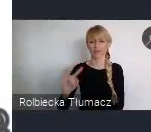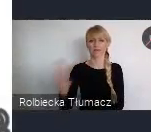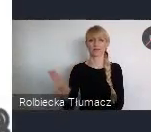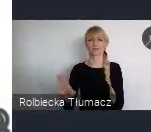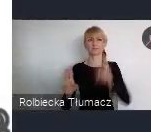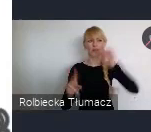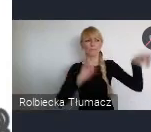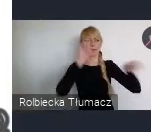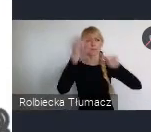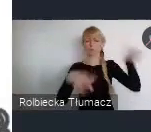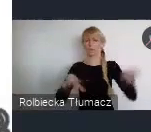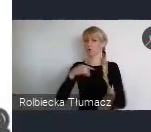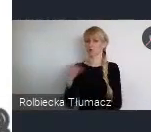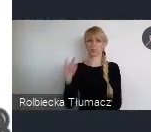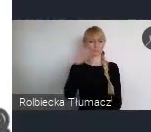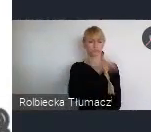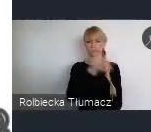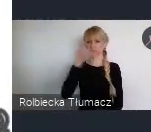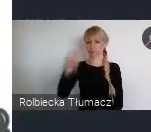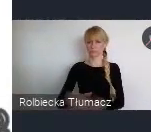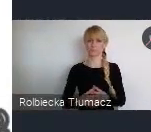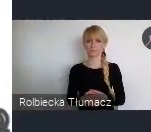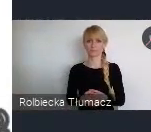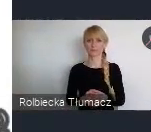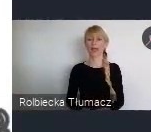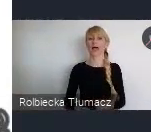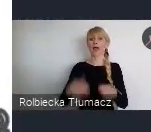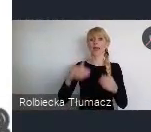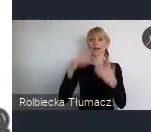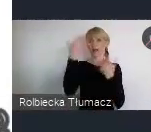Ale poza Katowicami, 70 km od Katowic jest lotnisko w Krakowie -